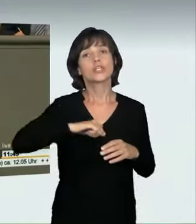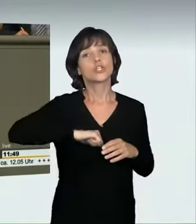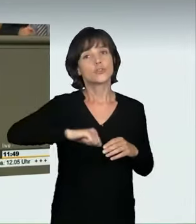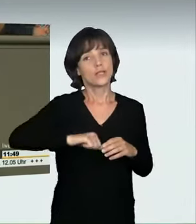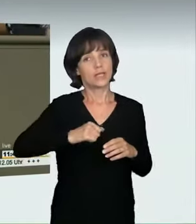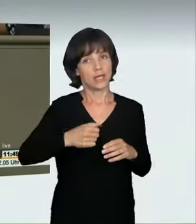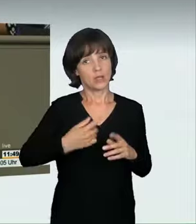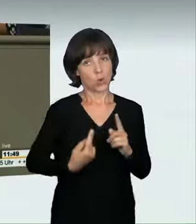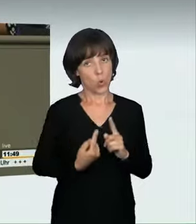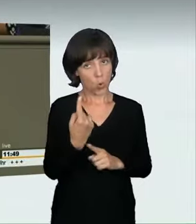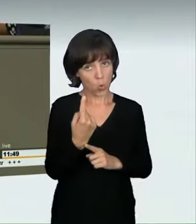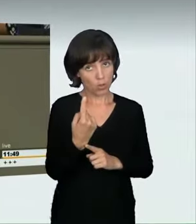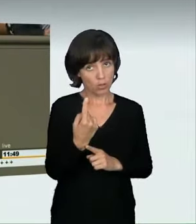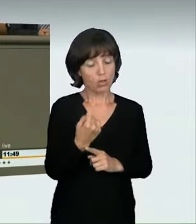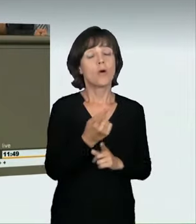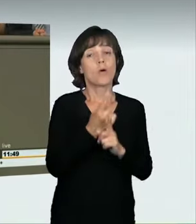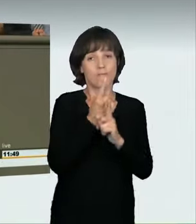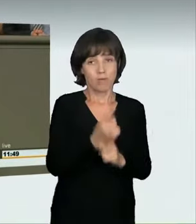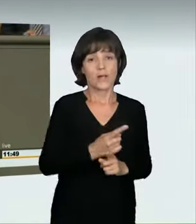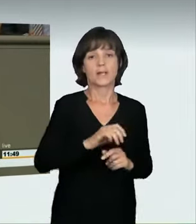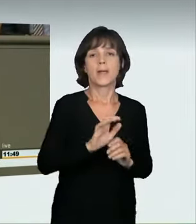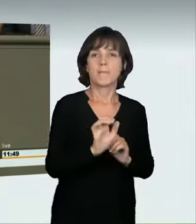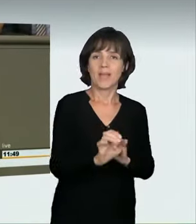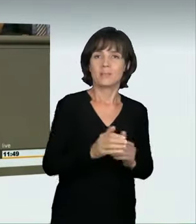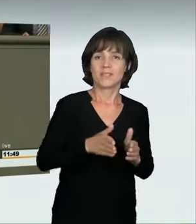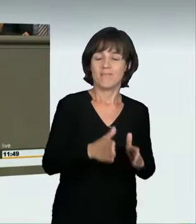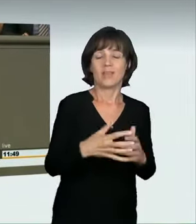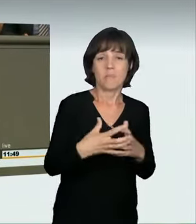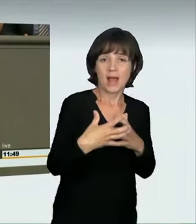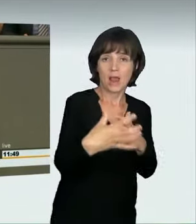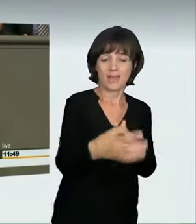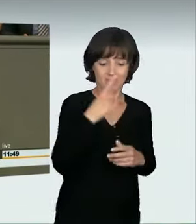Die doppelte Geschwindigkeit bedeutet fast den vierfachen Bremsweg.